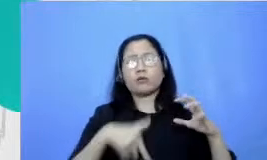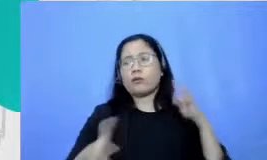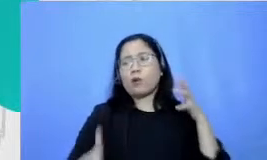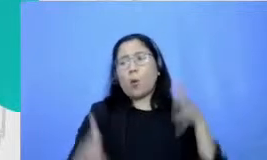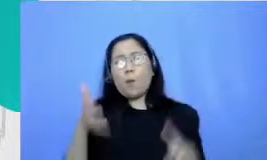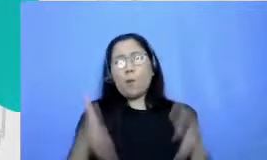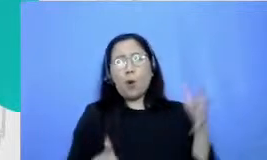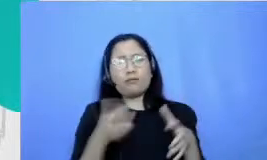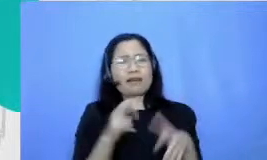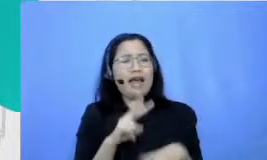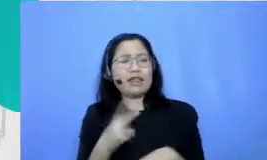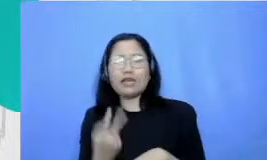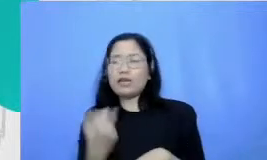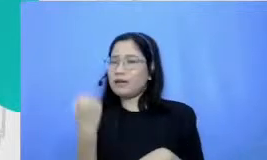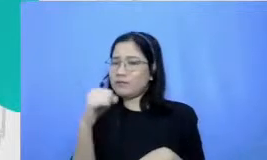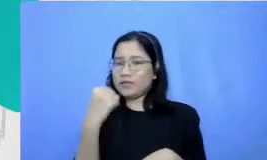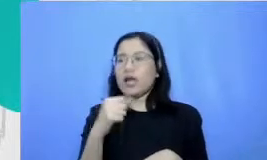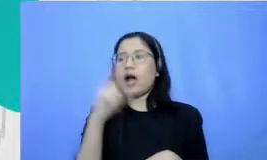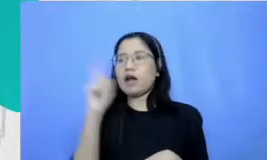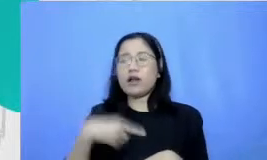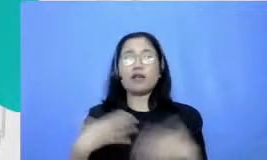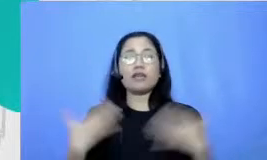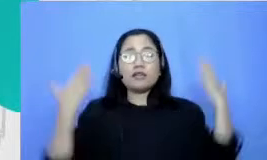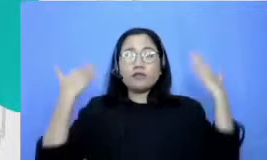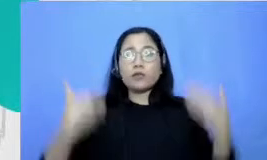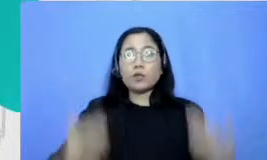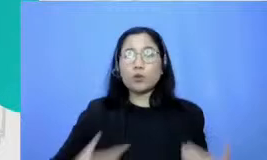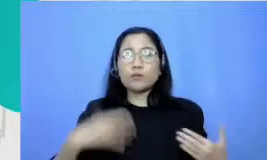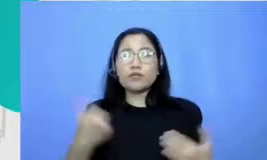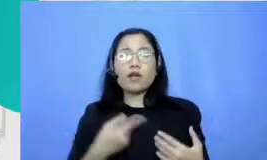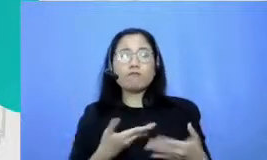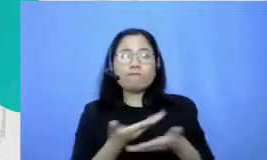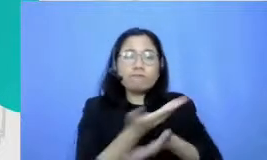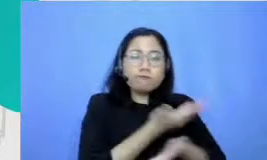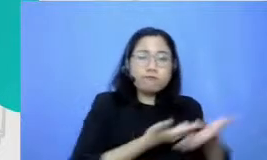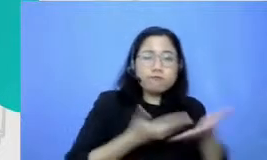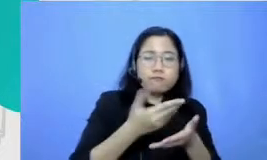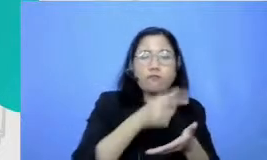untuk berhubungan dengan orang lain kemampuan kita untuk bisa memahami kemampuan kita untuk